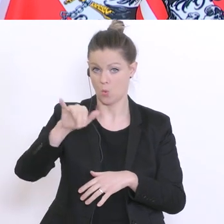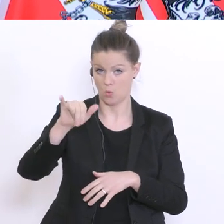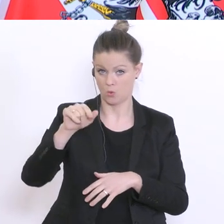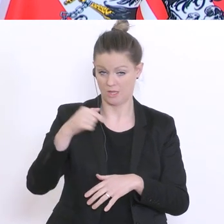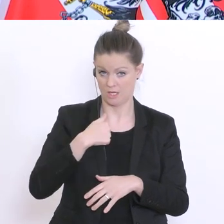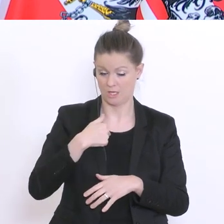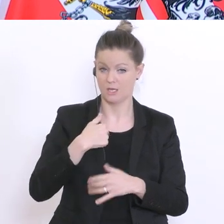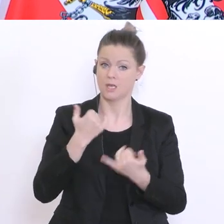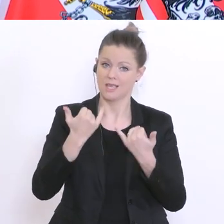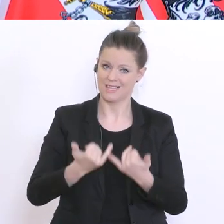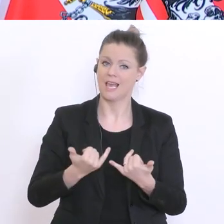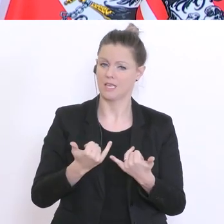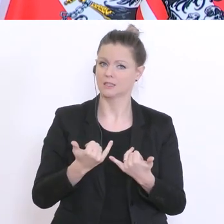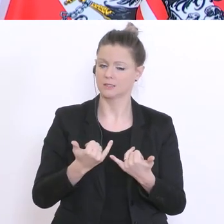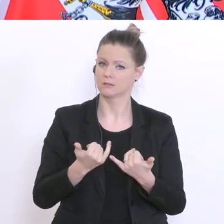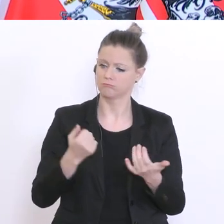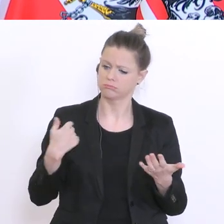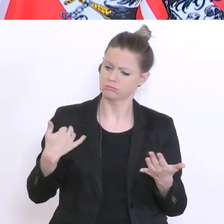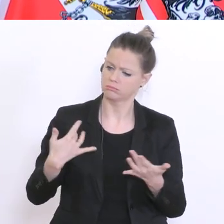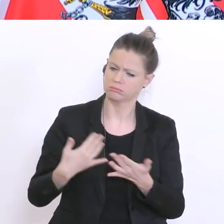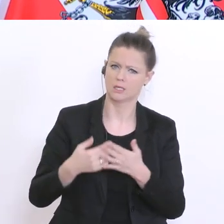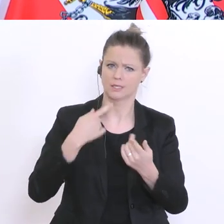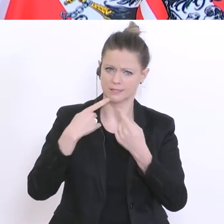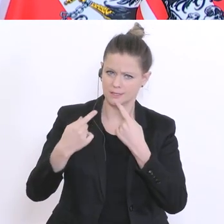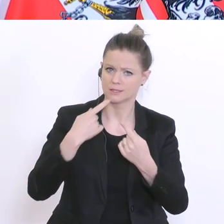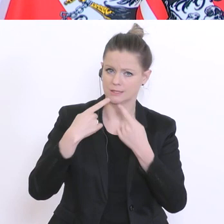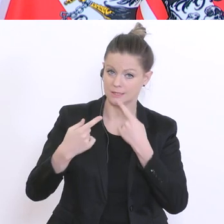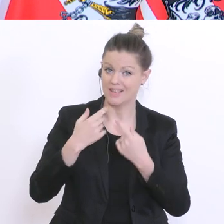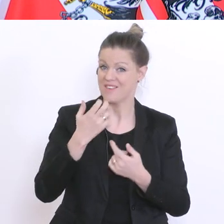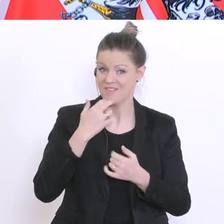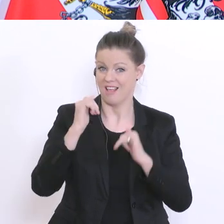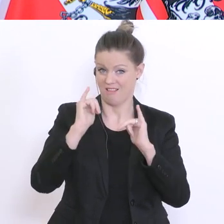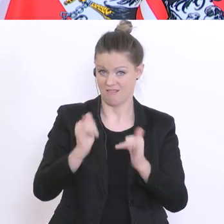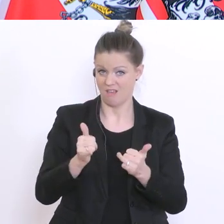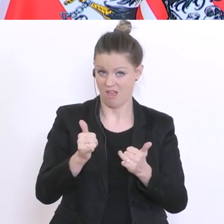in zahlreichen Gesprächen. Wir wollen klarer weise haben, dass die Universitäten auch in die Lage